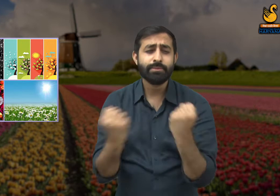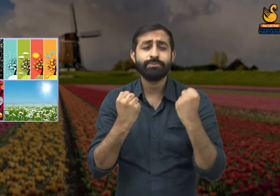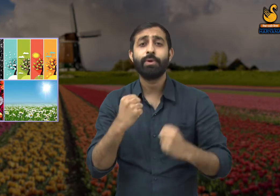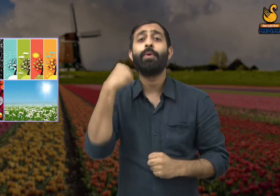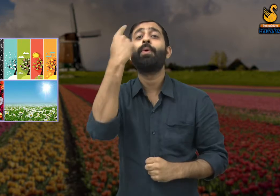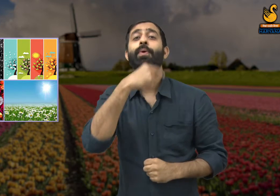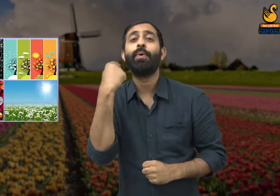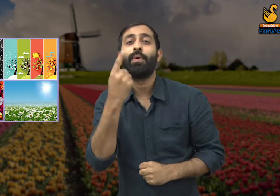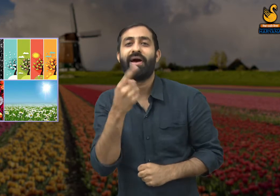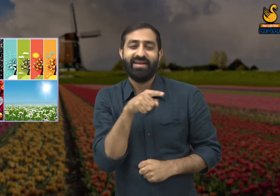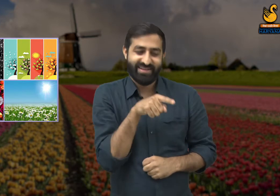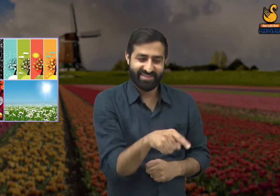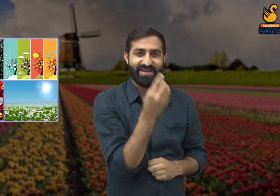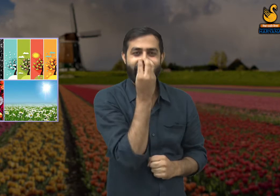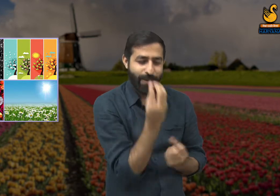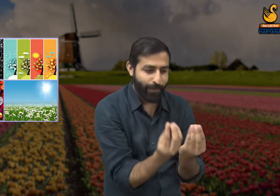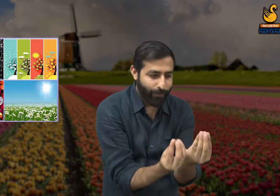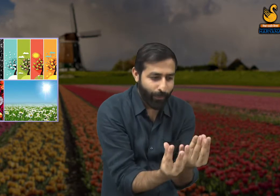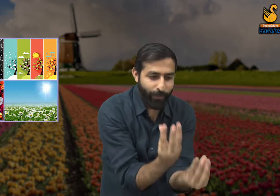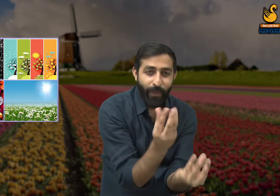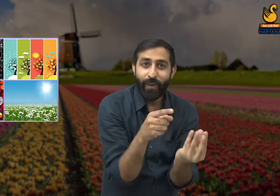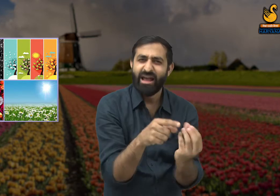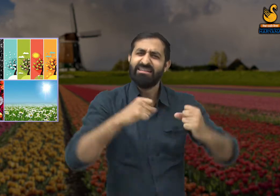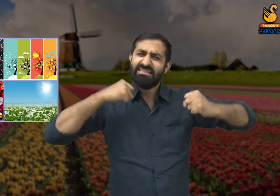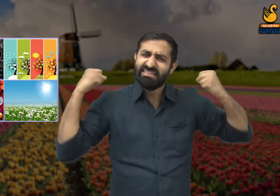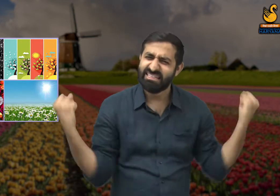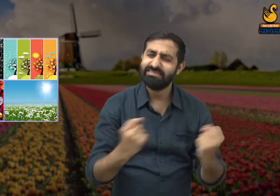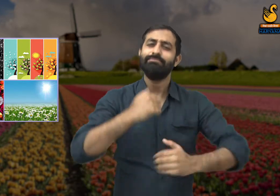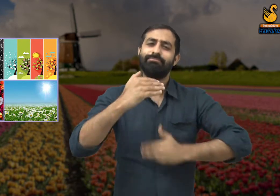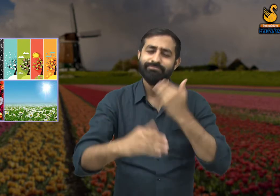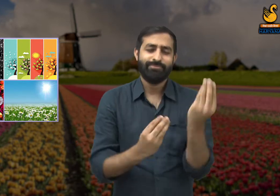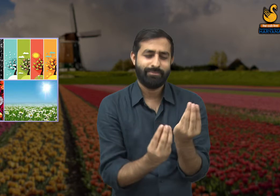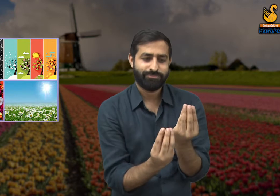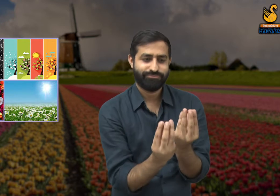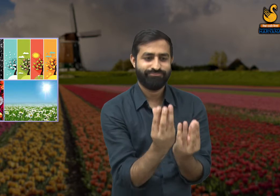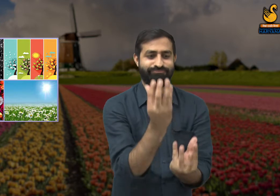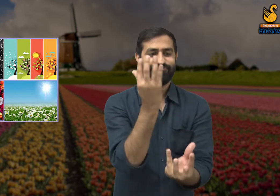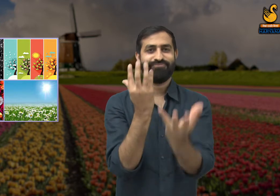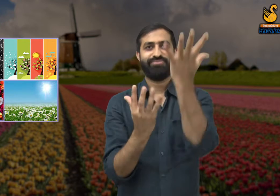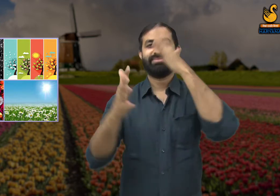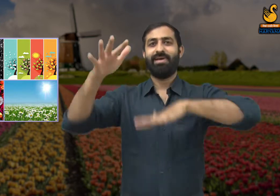वह हमने रची है. यह सौंदर्य बसंत ने नहीं रचा, यह सौंदर्य हमने रचा है.